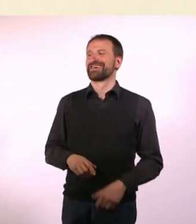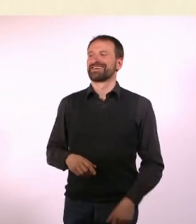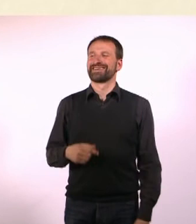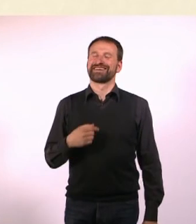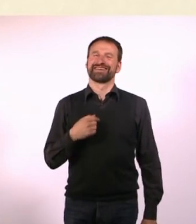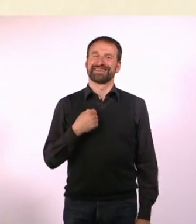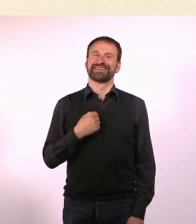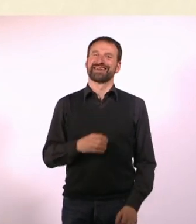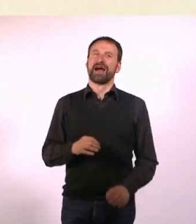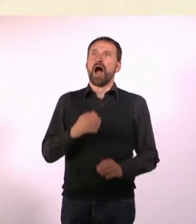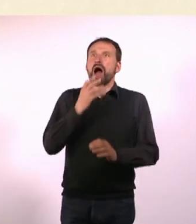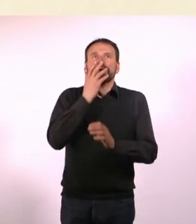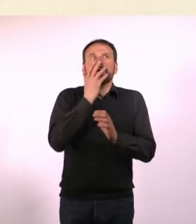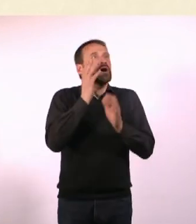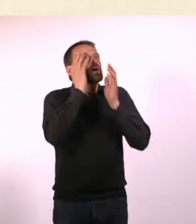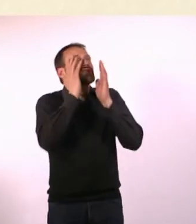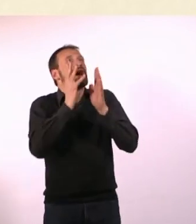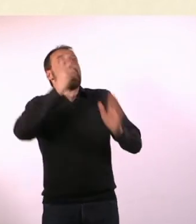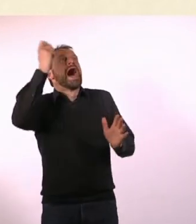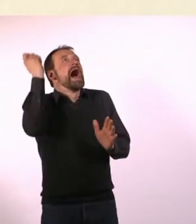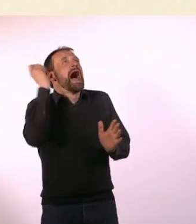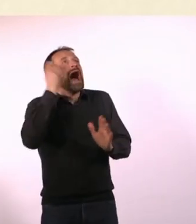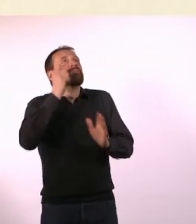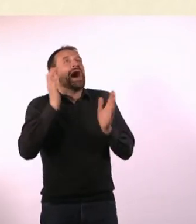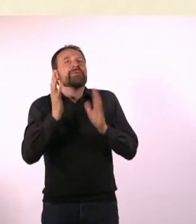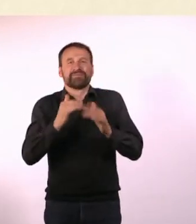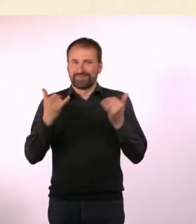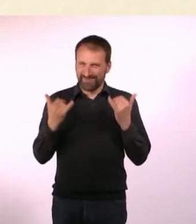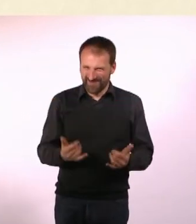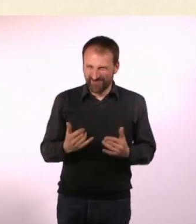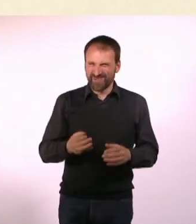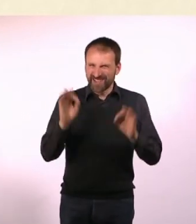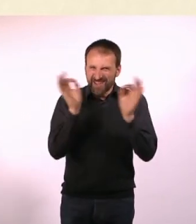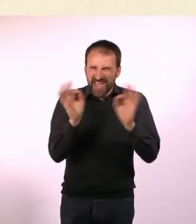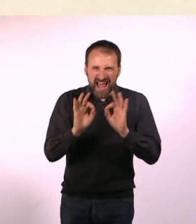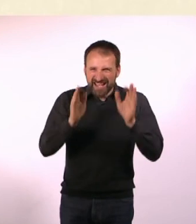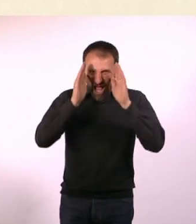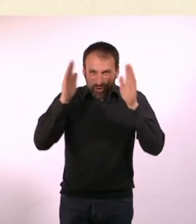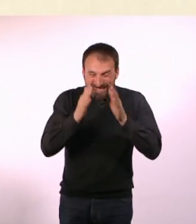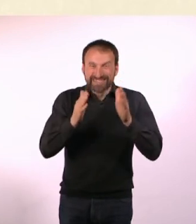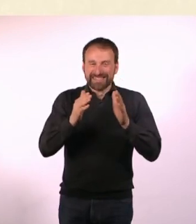Oh Gott, ein Hammer, das ist der Hammer. Die gefährliche Autistin wird Dich jetzt autistisch mit dem Hammer erschlagen.